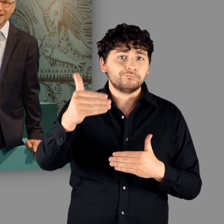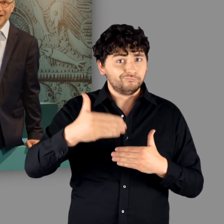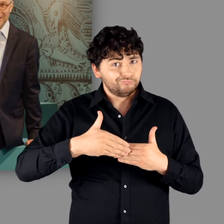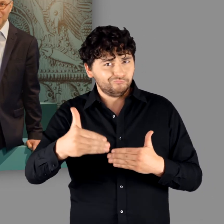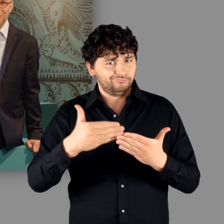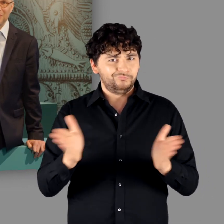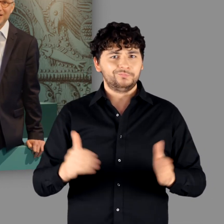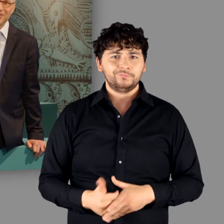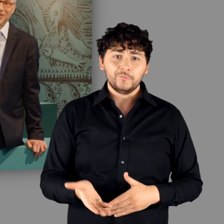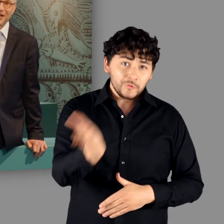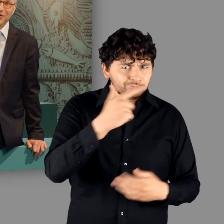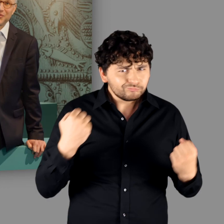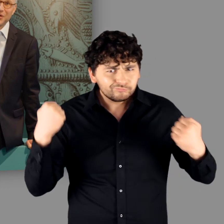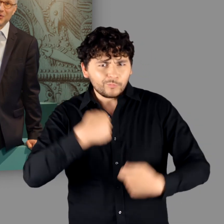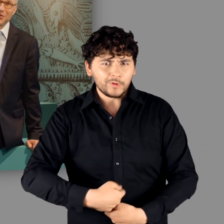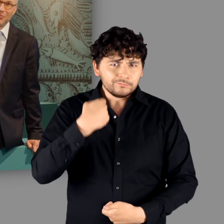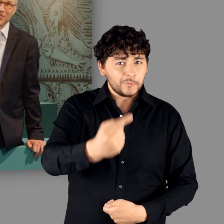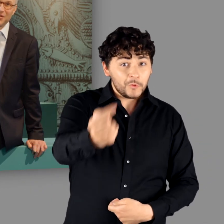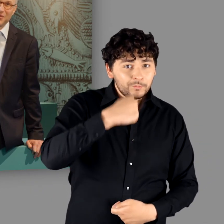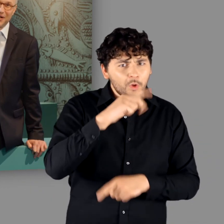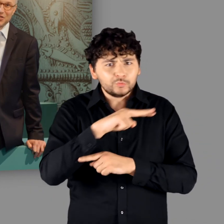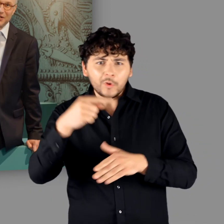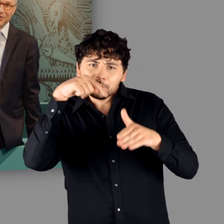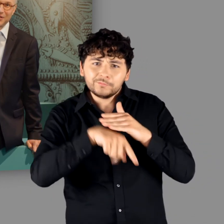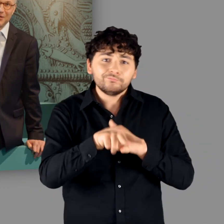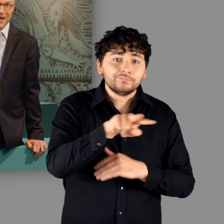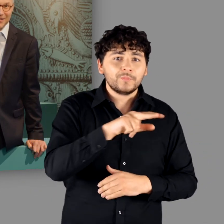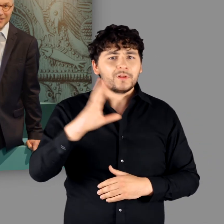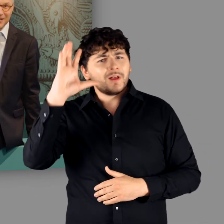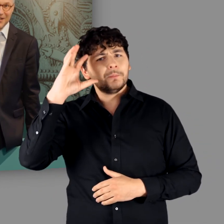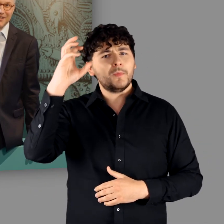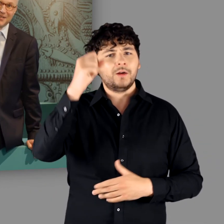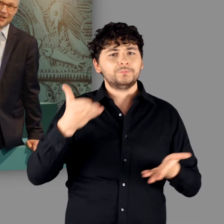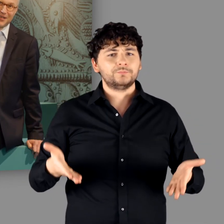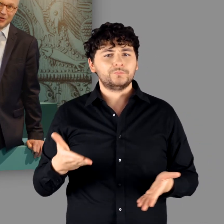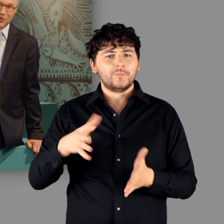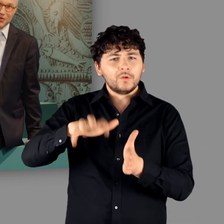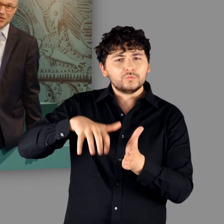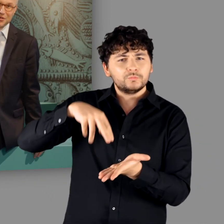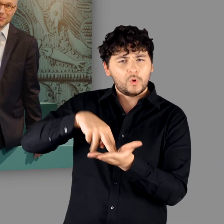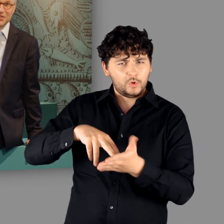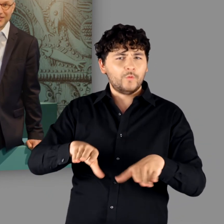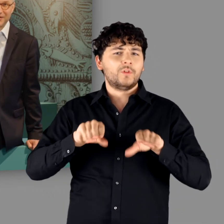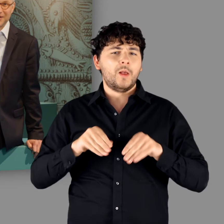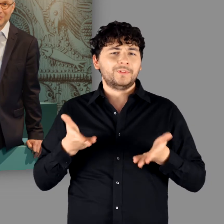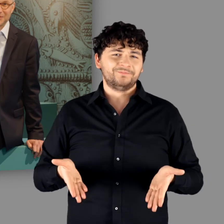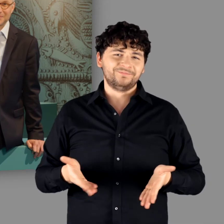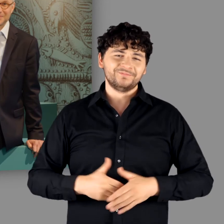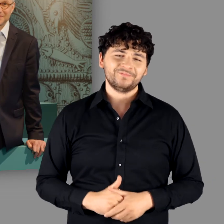Also machen Sie sich auf und kommen Sie zur Ausstellung „Germanen – eine archäologische Bestandsaufnahme“.